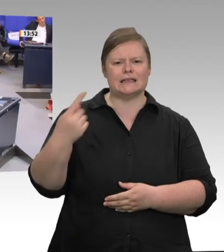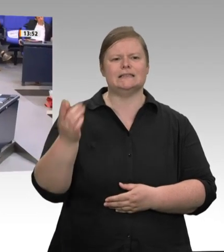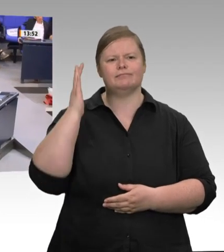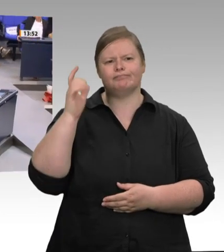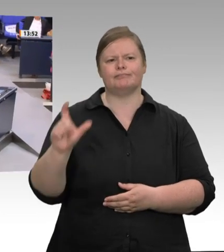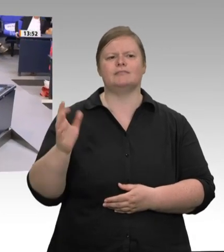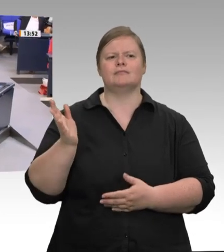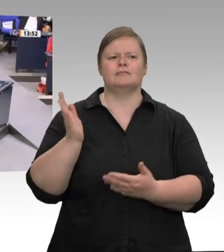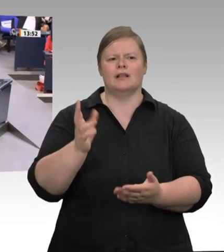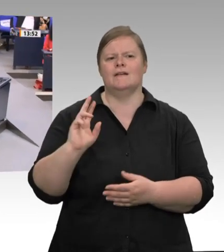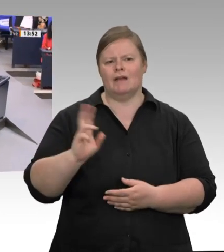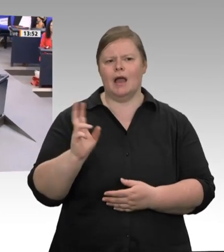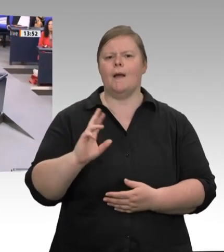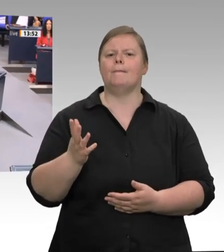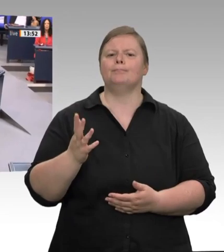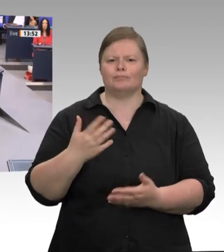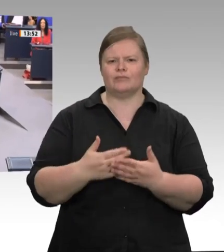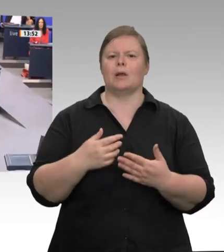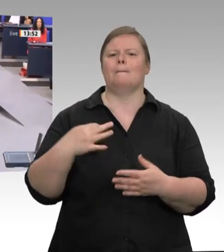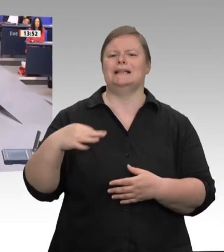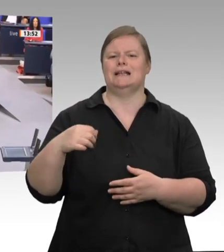Nordrhein-Westfalen, KarlJosef Laumann.